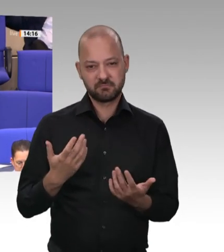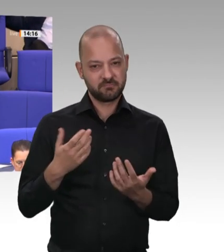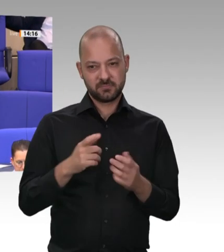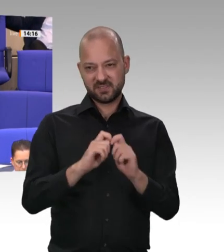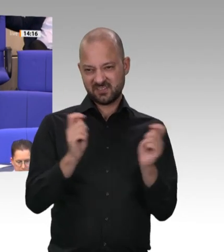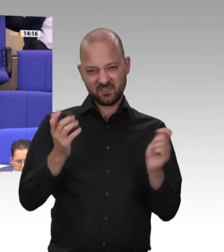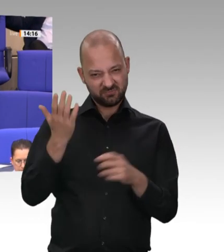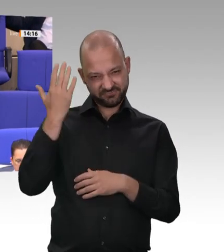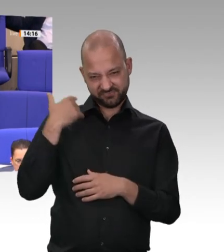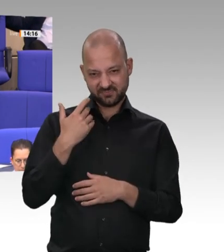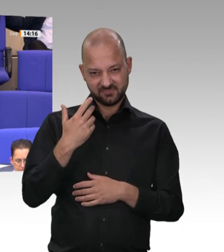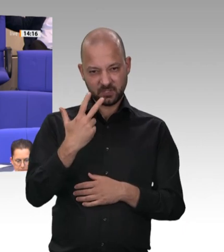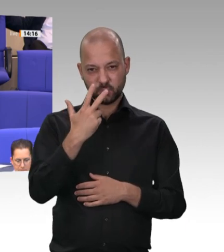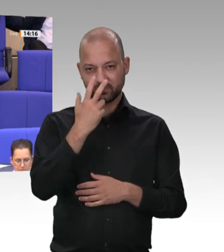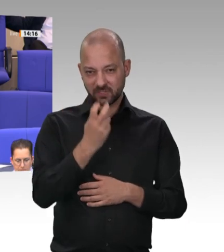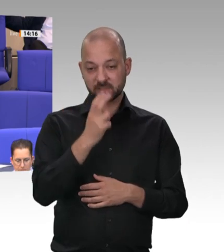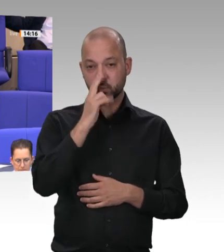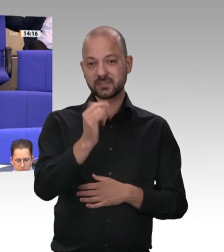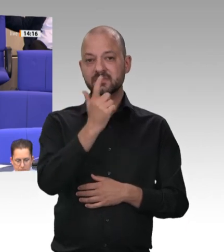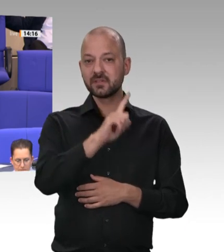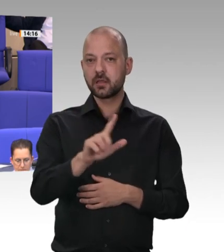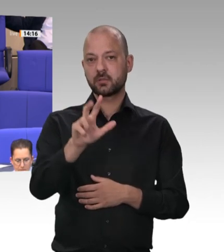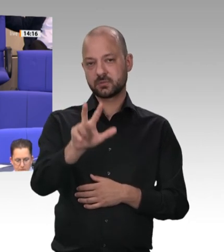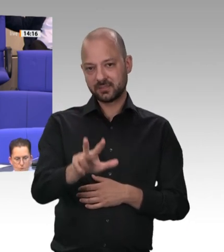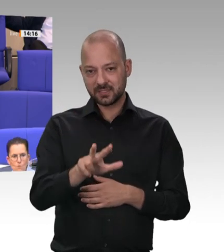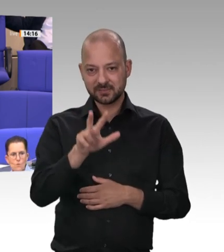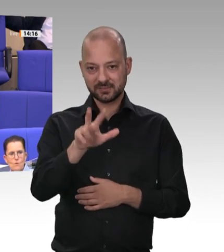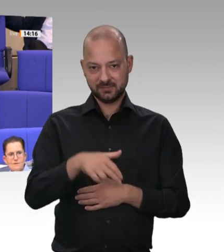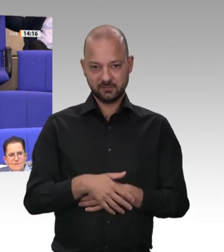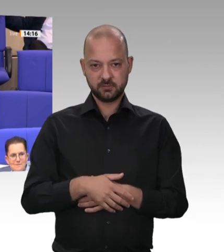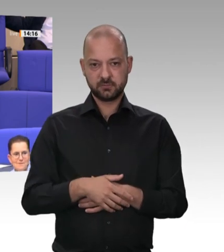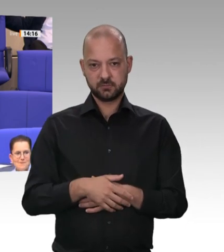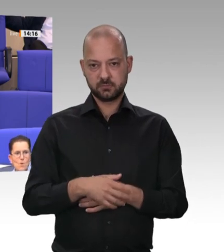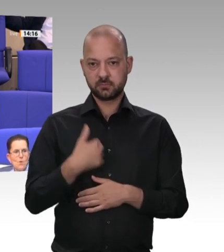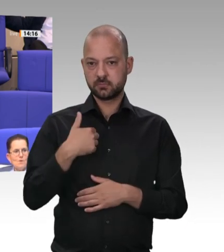Aber Sie haben damals nicht regiert, sondern das waren die FDP und der Koalitionspartner,